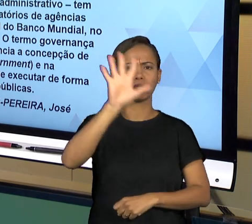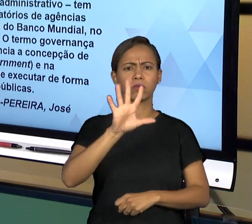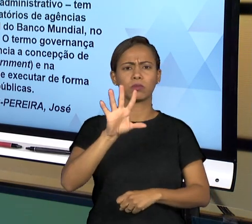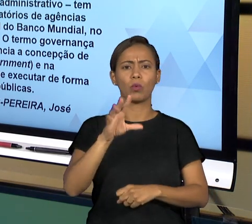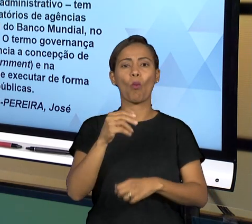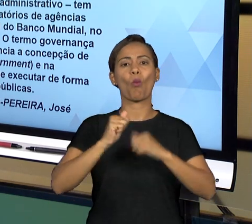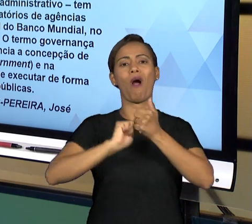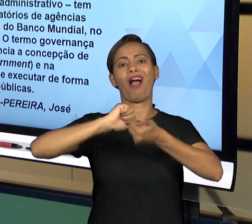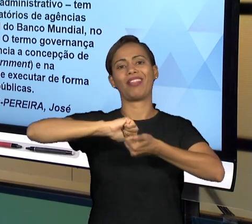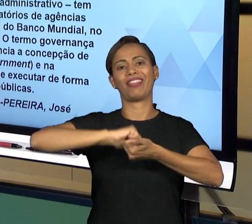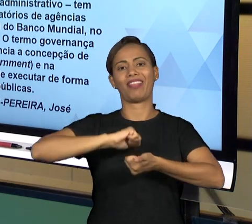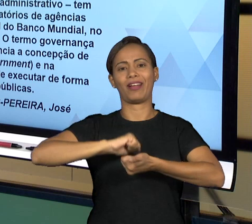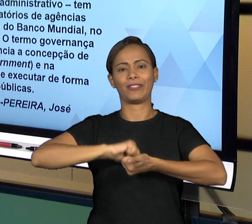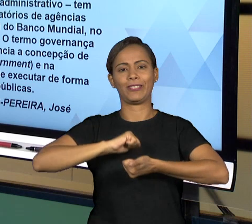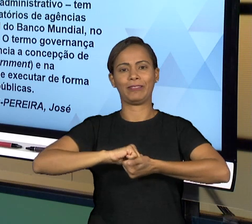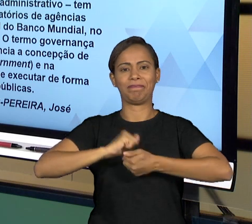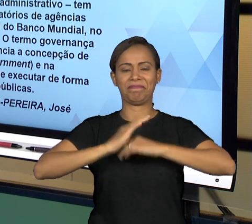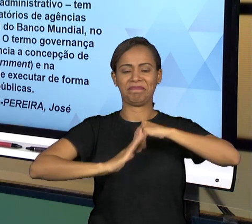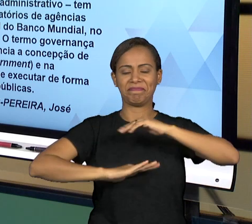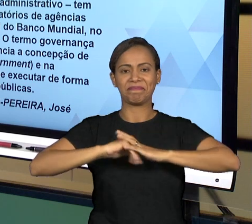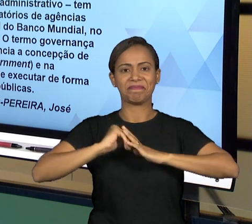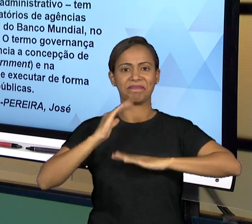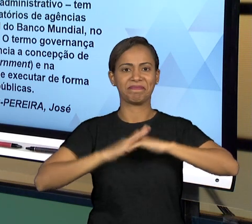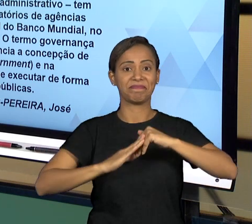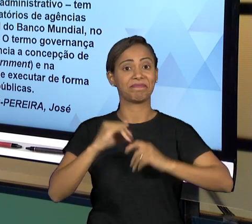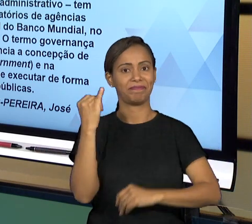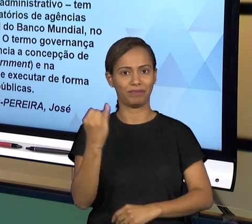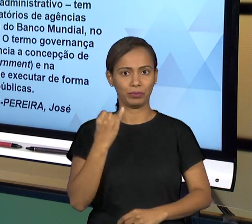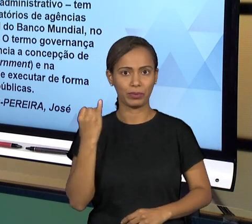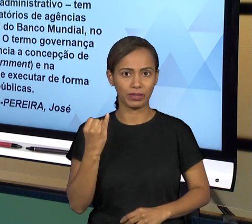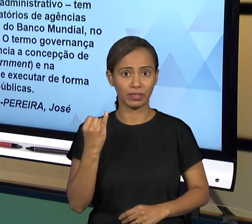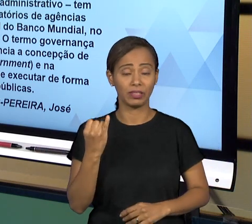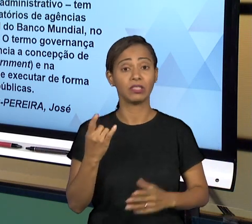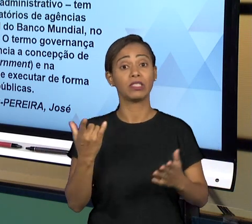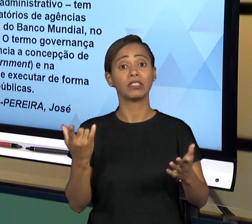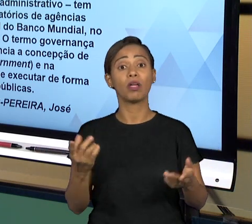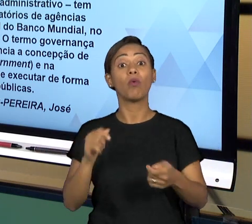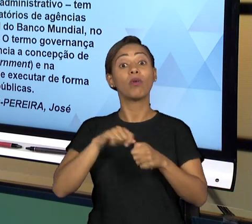SER PRESTADO. EM RAZÃO DISSO, FORAM DESENVOLVIDOS DIVERSOS INSTITUTOS E ORGANISMOS